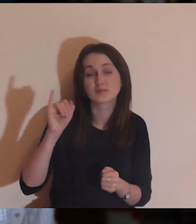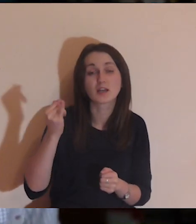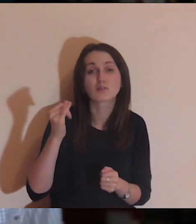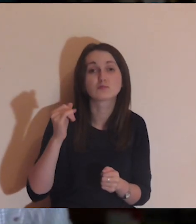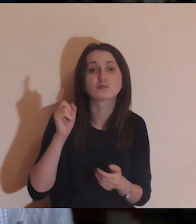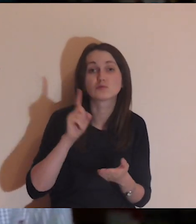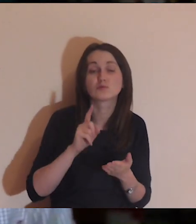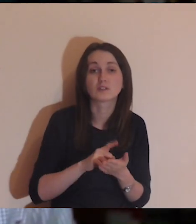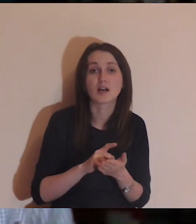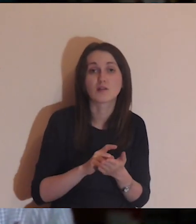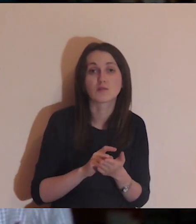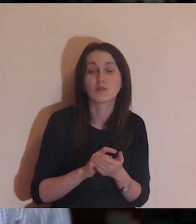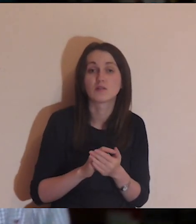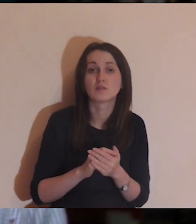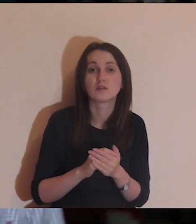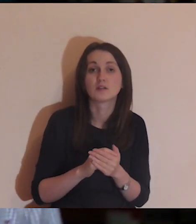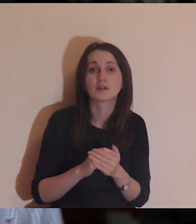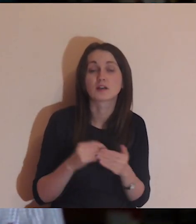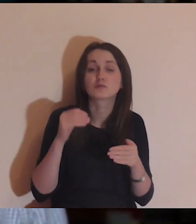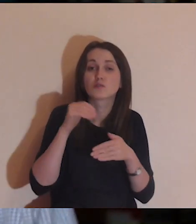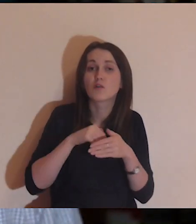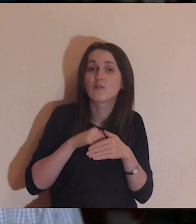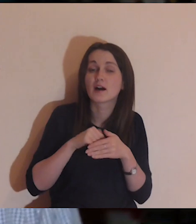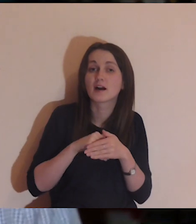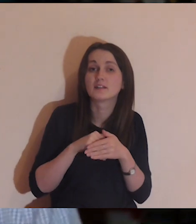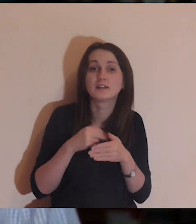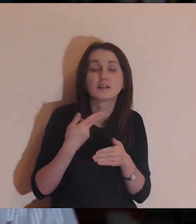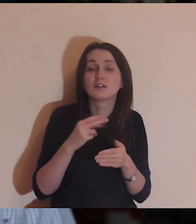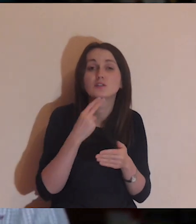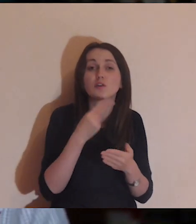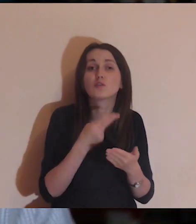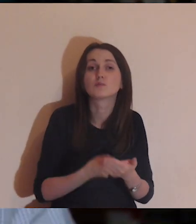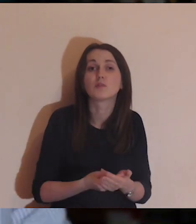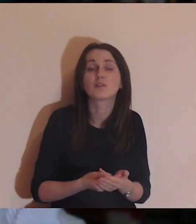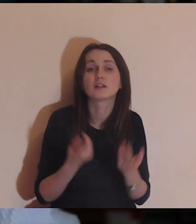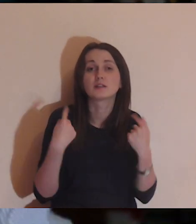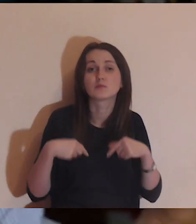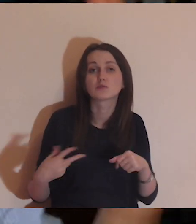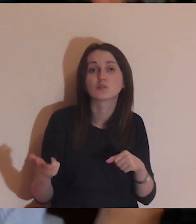Może wtedy utknąłem za swoim murem i nie odpowiadam na te osoby,